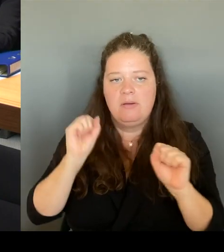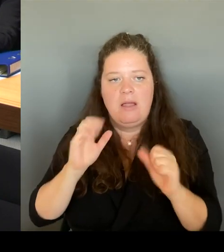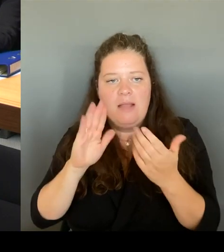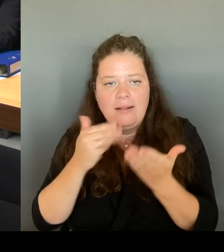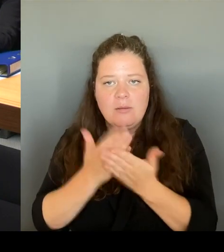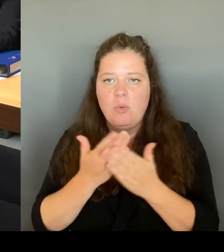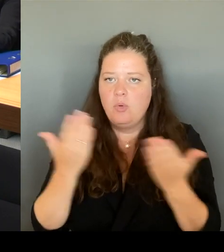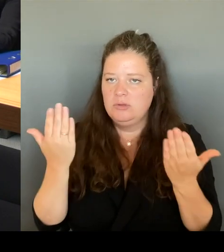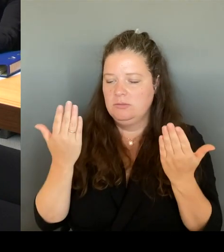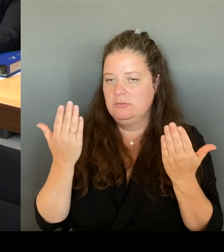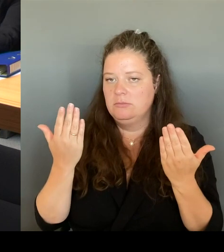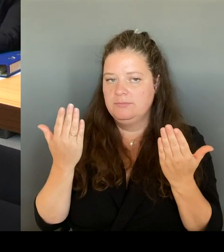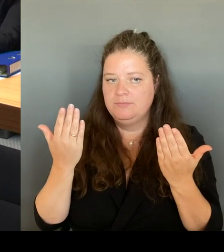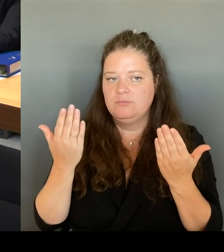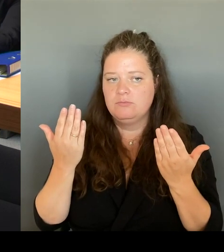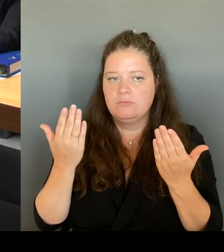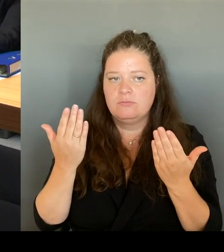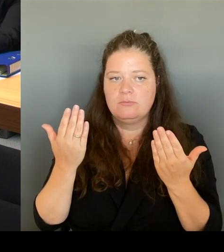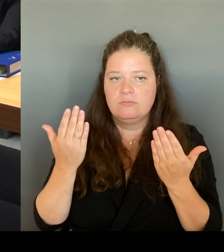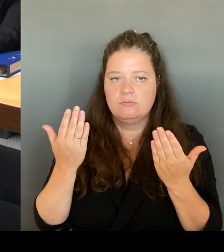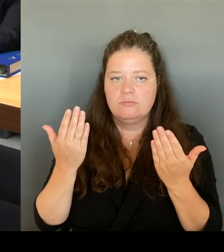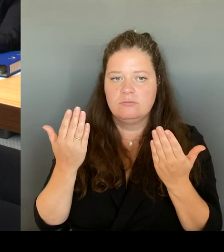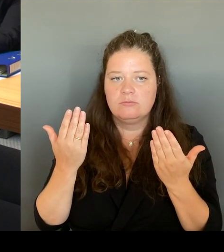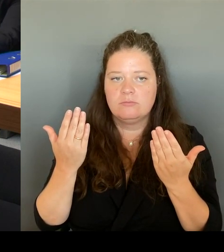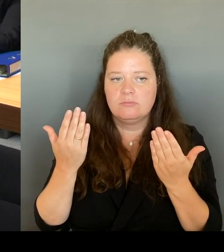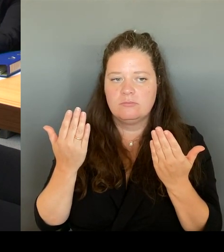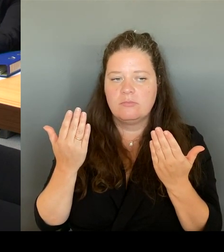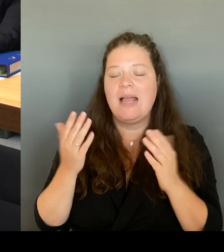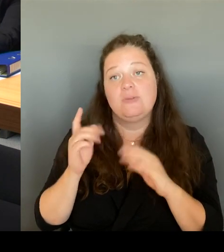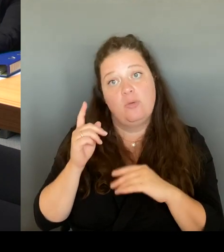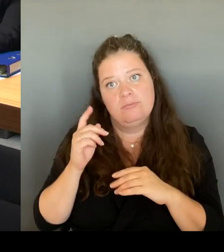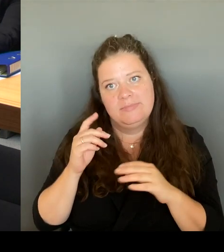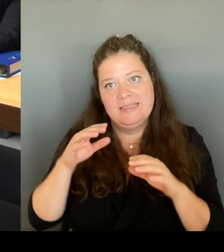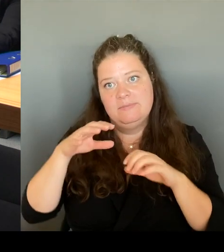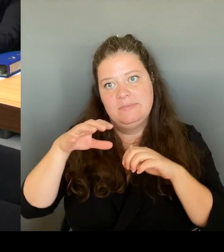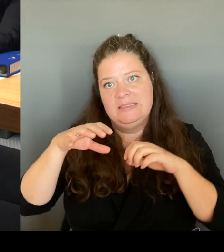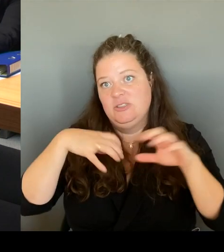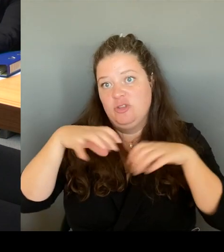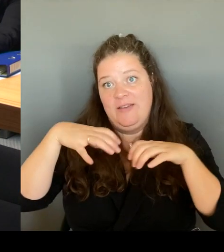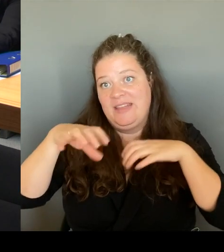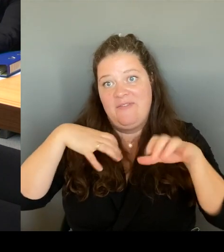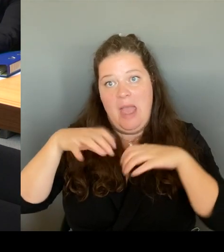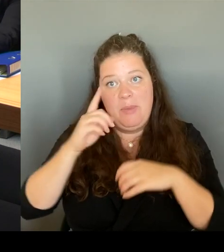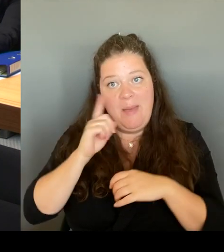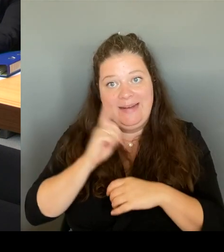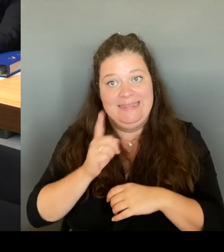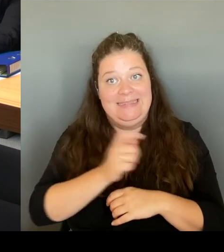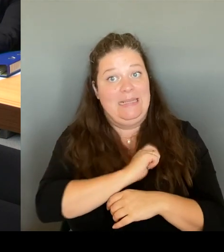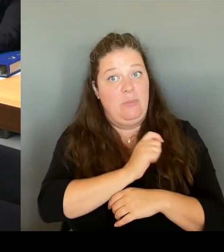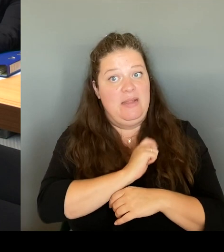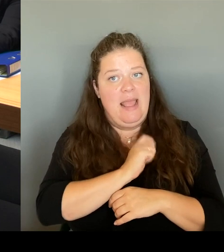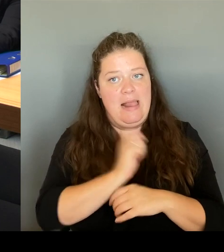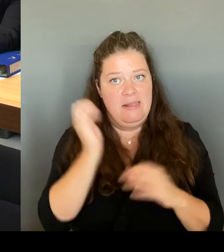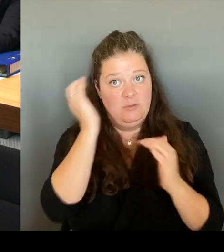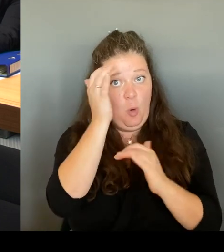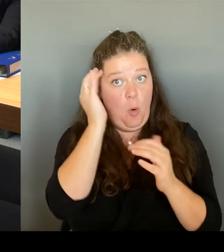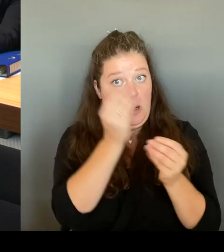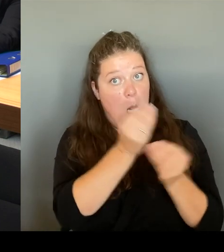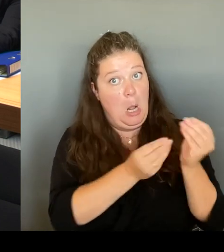sondern ich meine jetzt wirklich die Gewerbetreibenden. Nicht, dass das wieder falsch ankommt, sondern die Gewerbetreibenden sind sehr, sehr zufrieden.